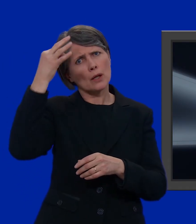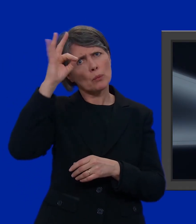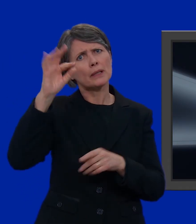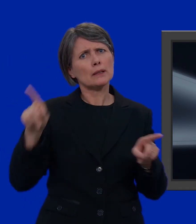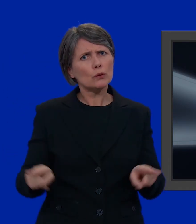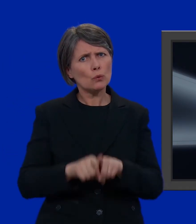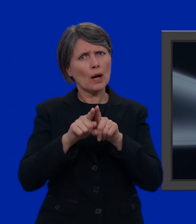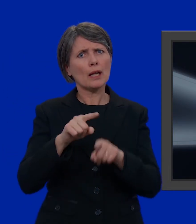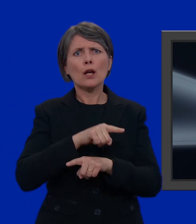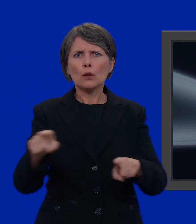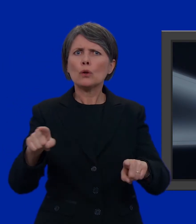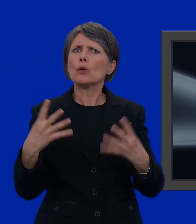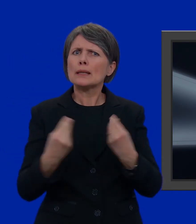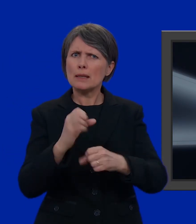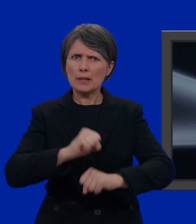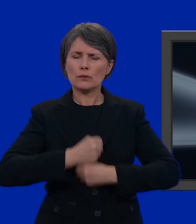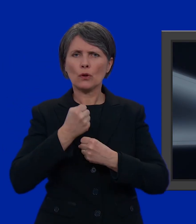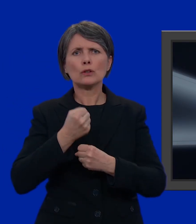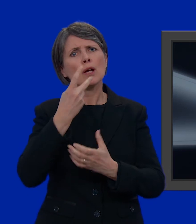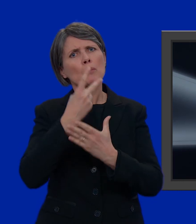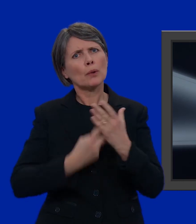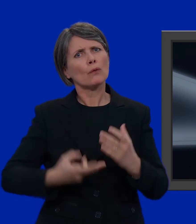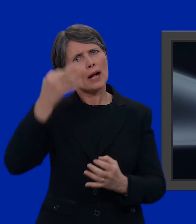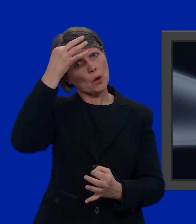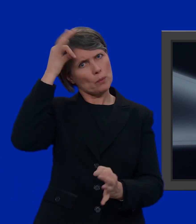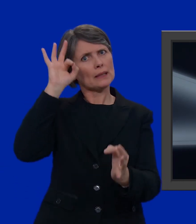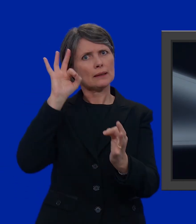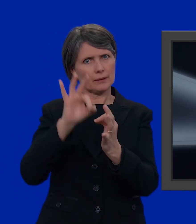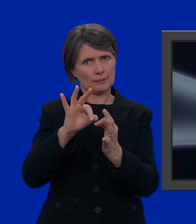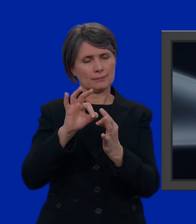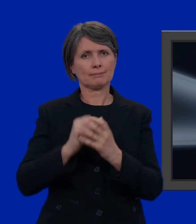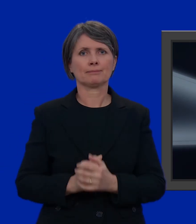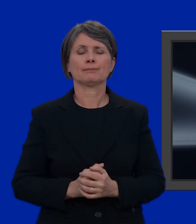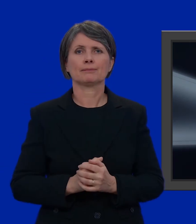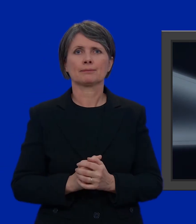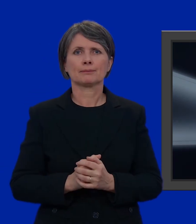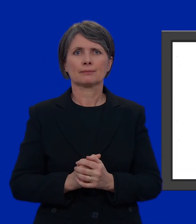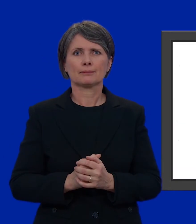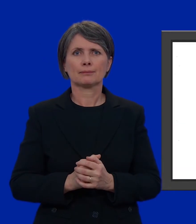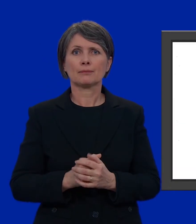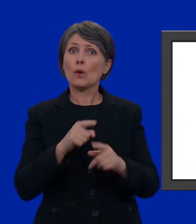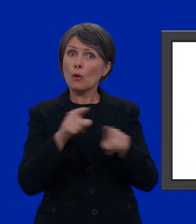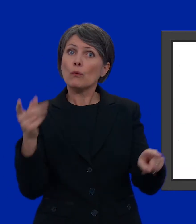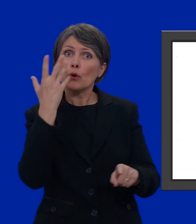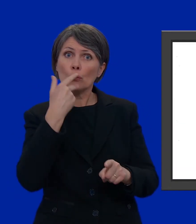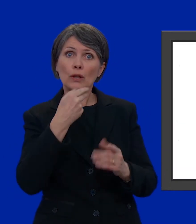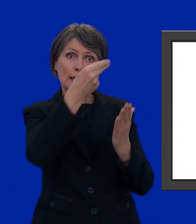e che uniscono le loro forze per cercare di far diventare realtà i loro ideali. Se volete votare una lista